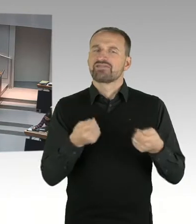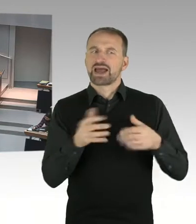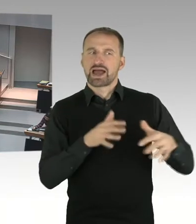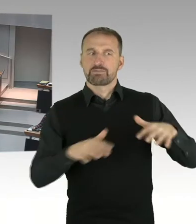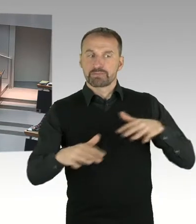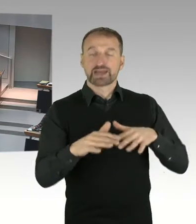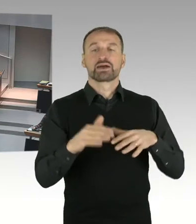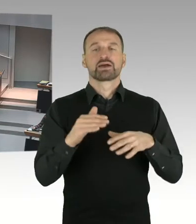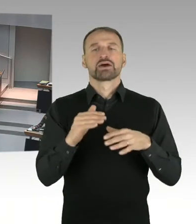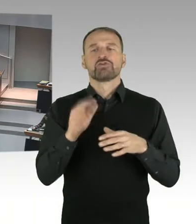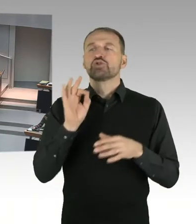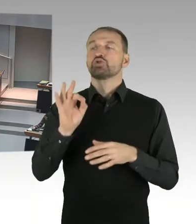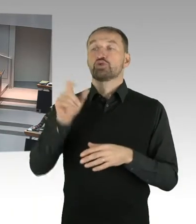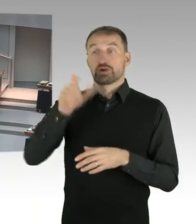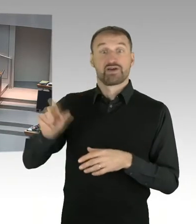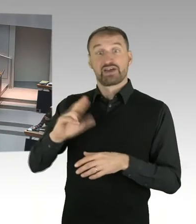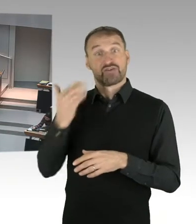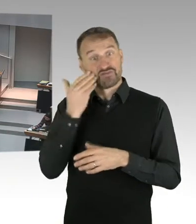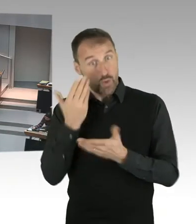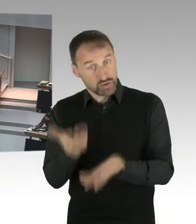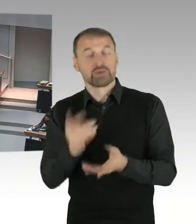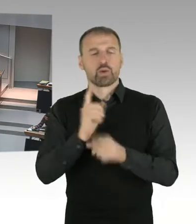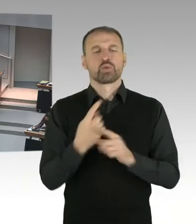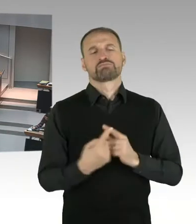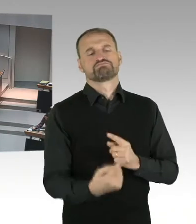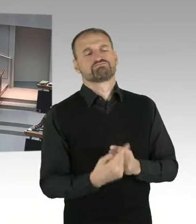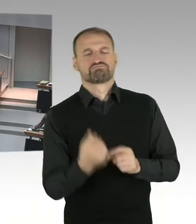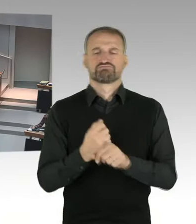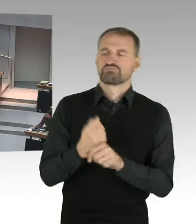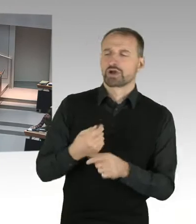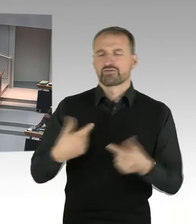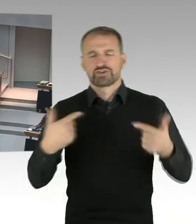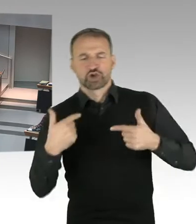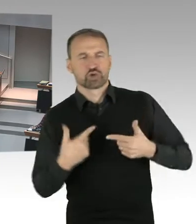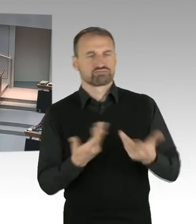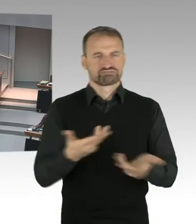mit dem Investor ist. Das ist das, was in die künftige Bebauungsplanung einfließen soll.